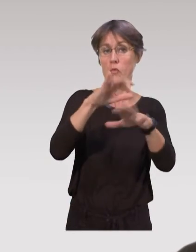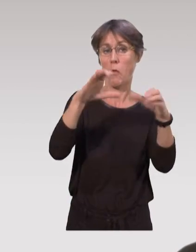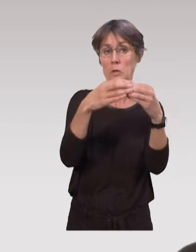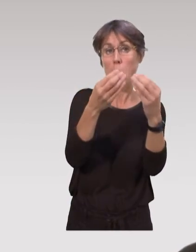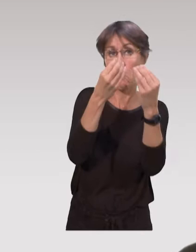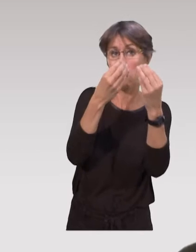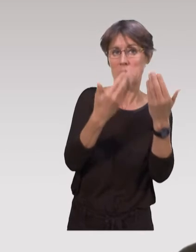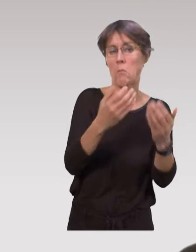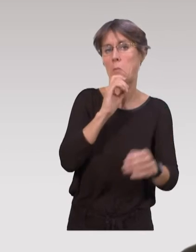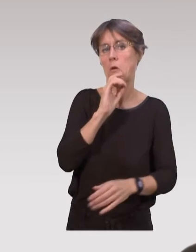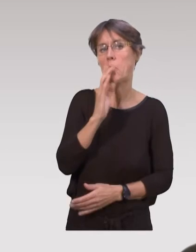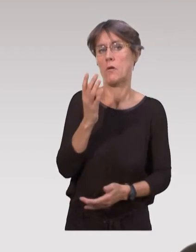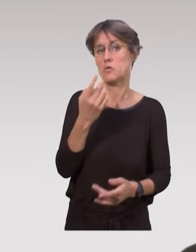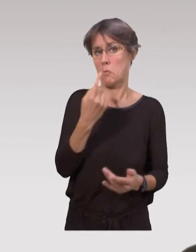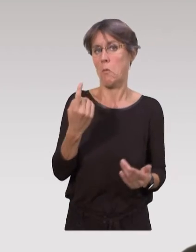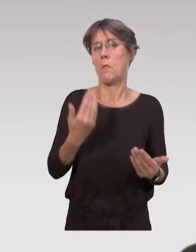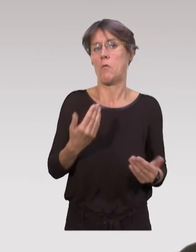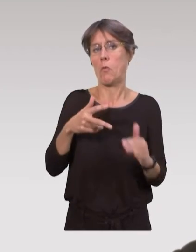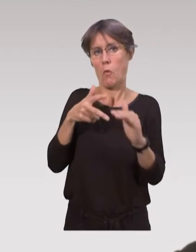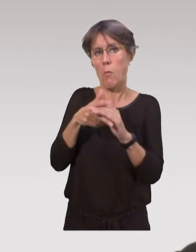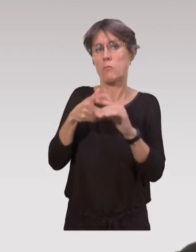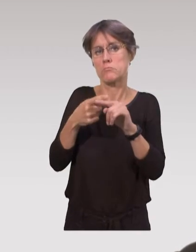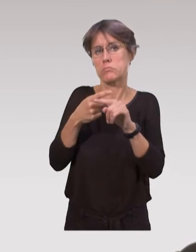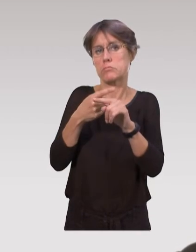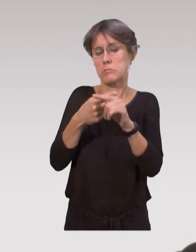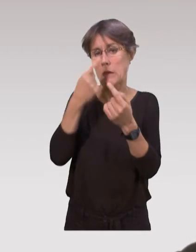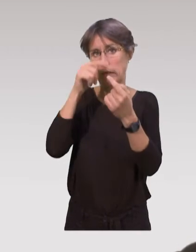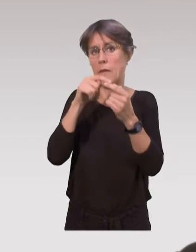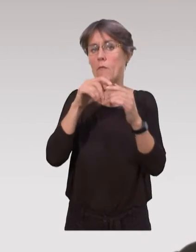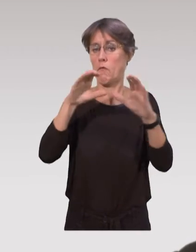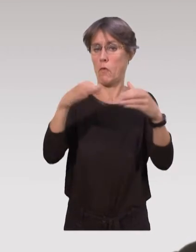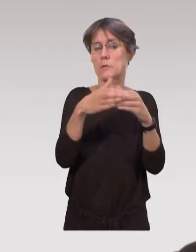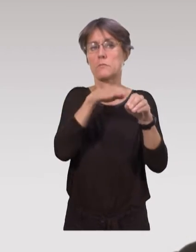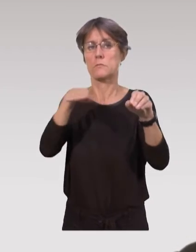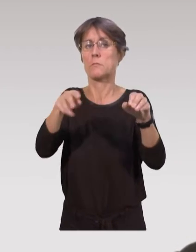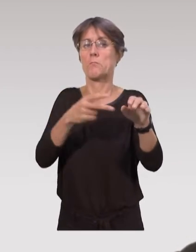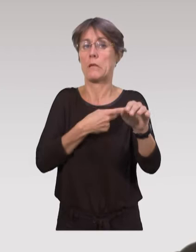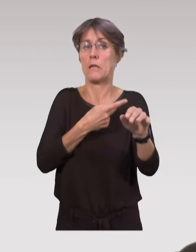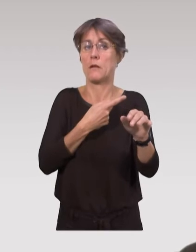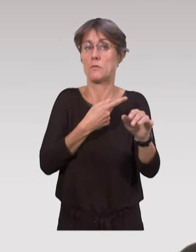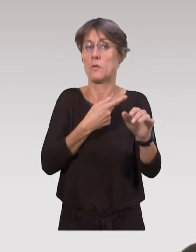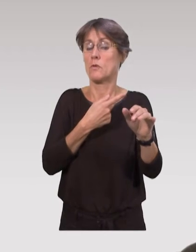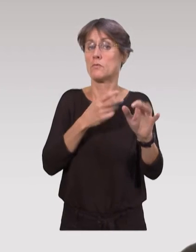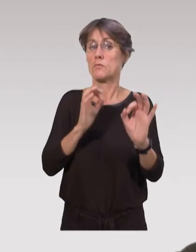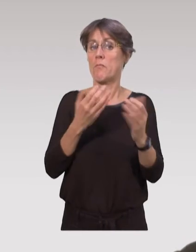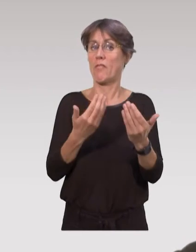dès leur formation : c’est seulement en train de se mettre en place, au niveau des formations paramédicales,